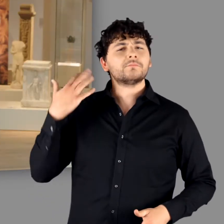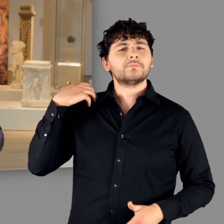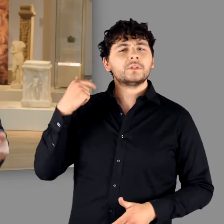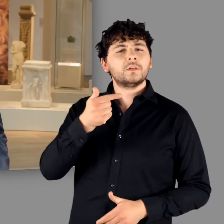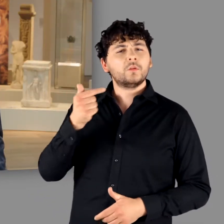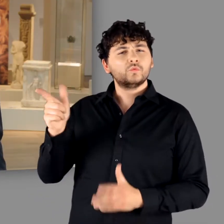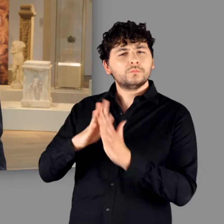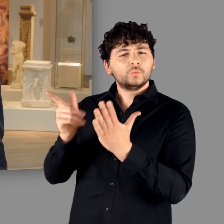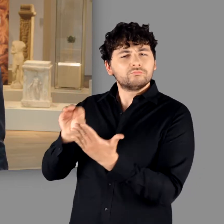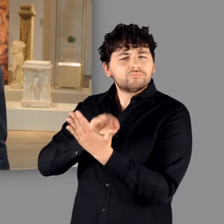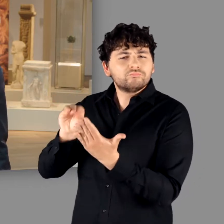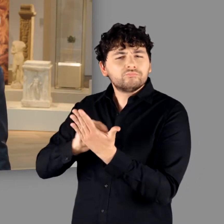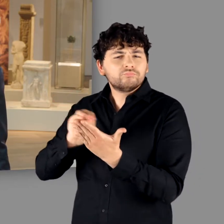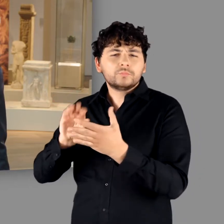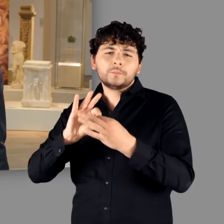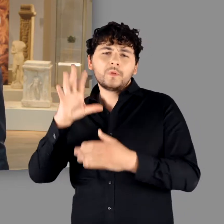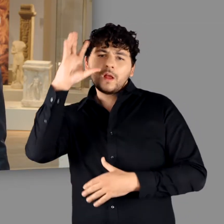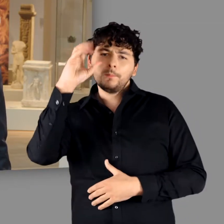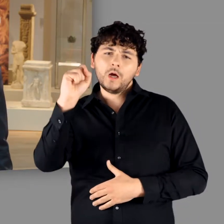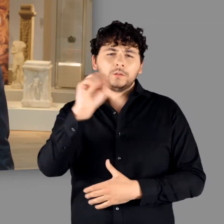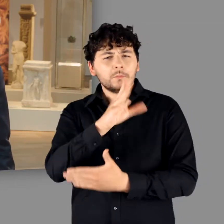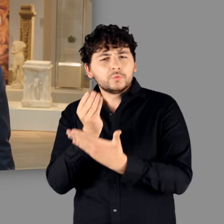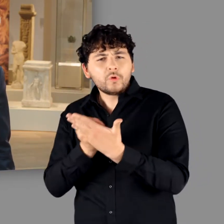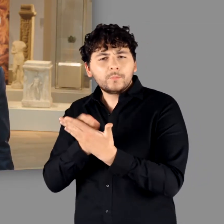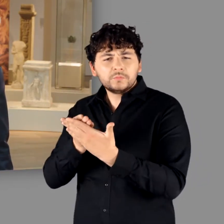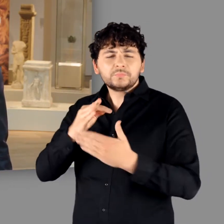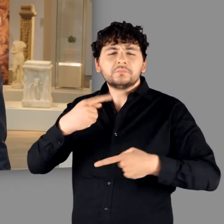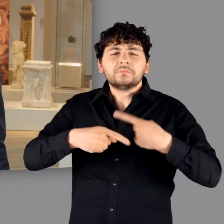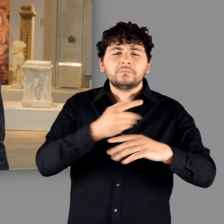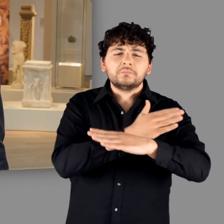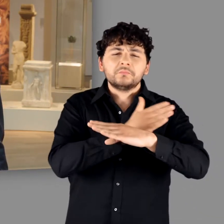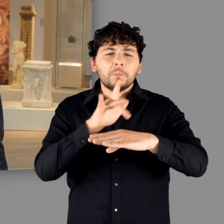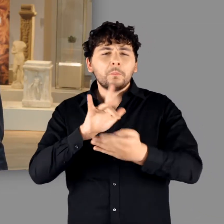Während des Mittelalters geriet die Germania des Tacitus in Vergessenheit.